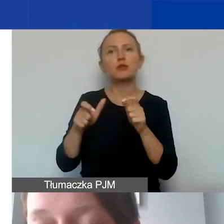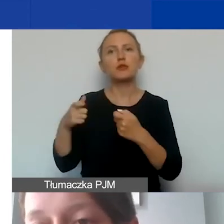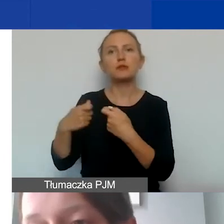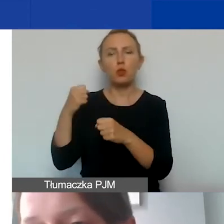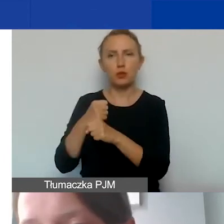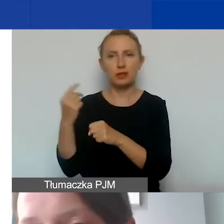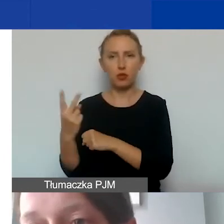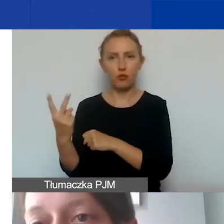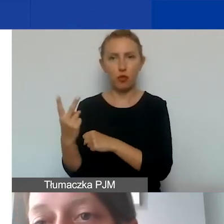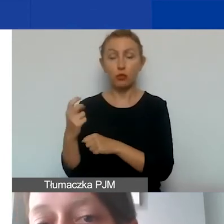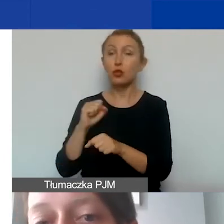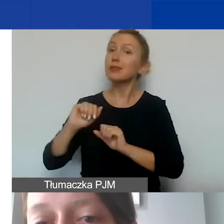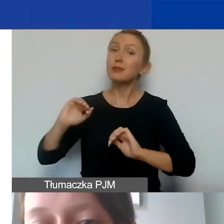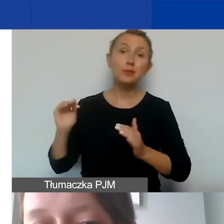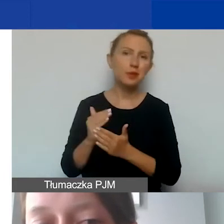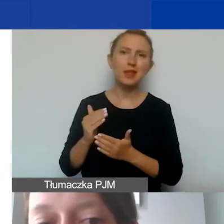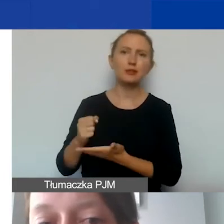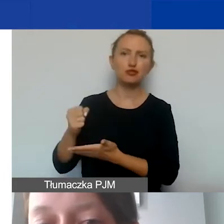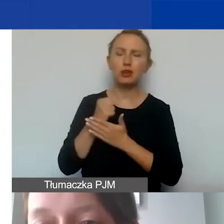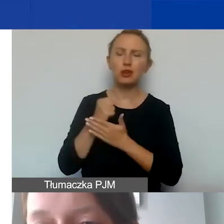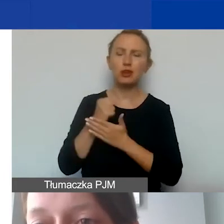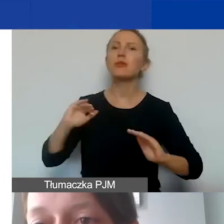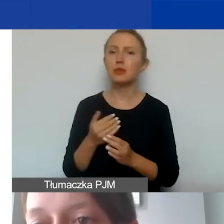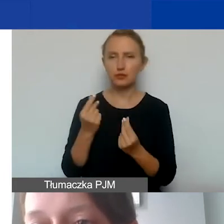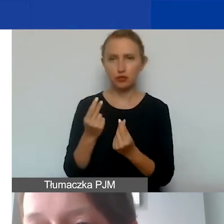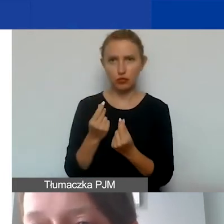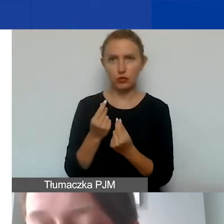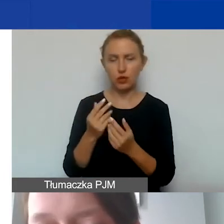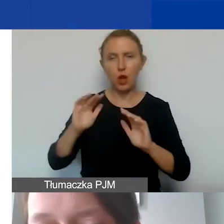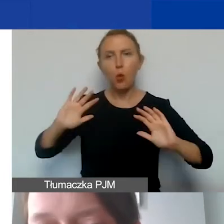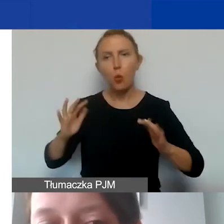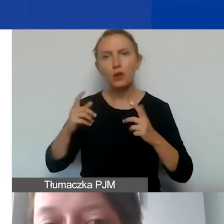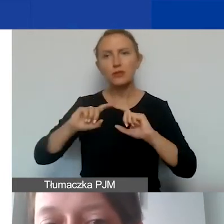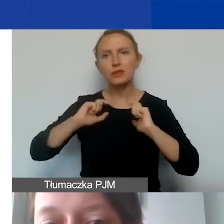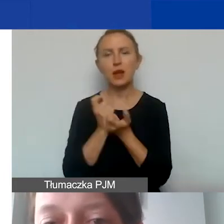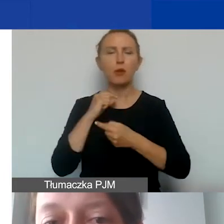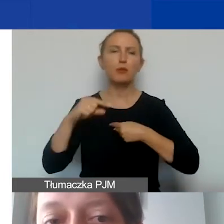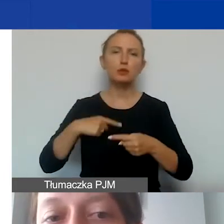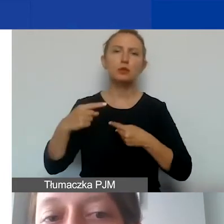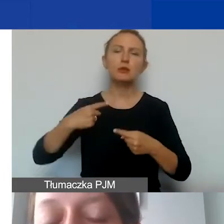ponieważ są to mniejsze granty, mniejsze środki do dyspozycji. Dla ułatwienia całej procedury zdecydowaliśmy,